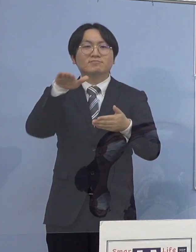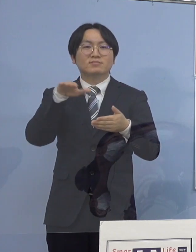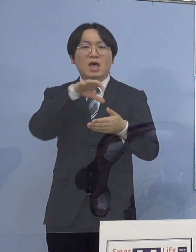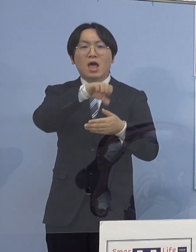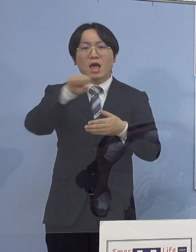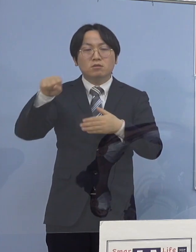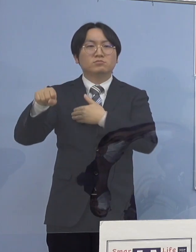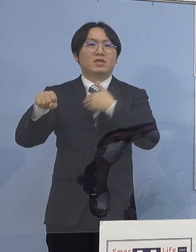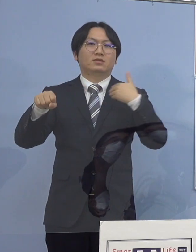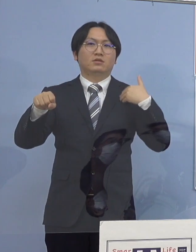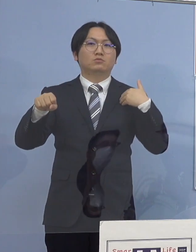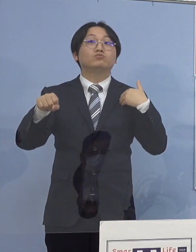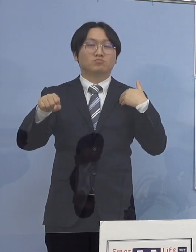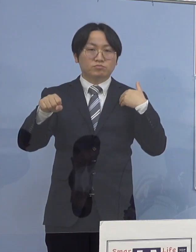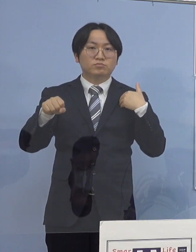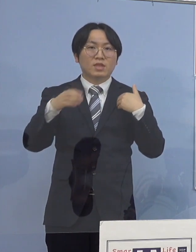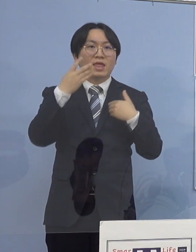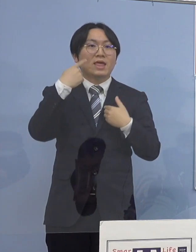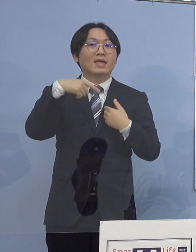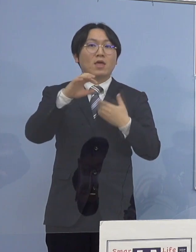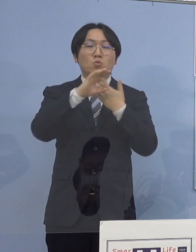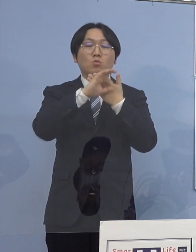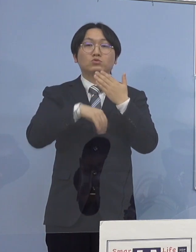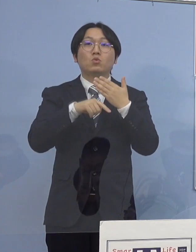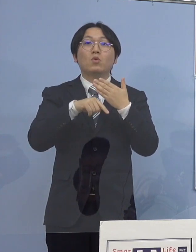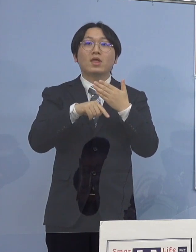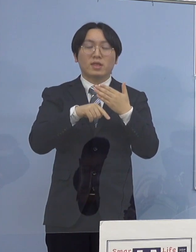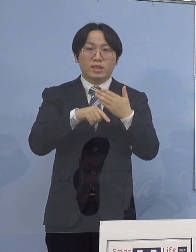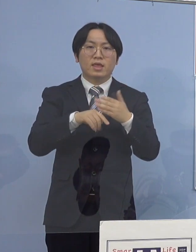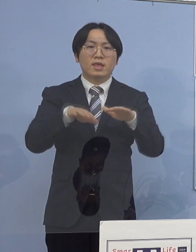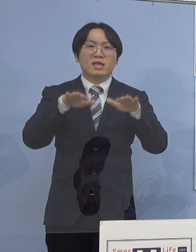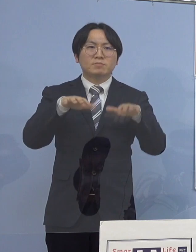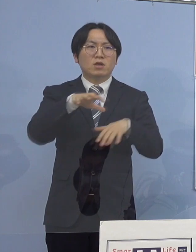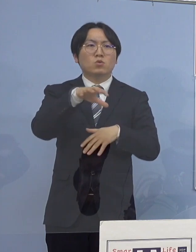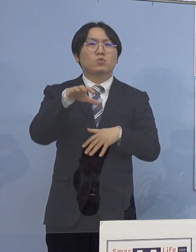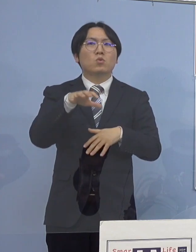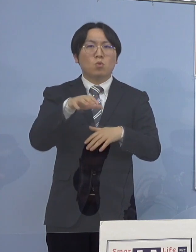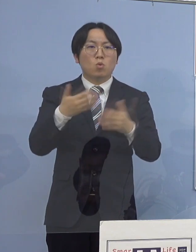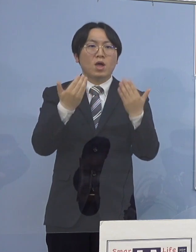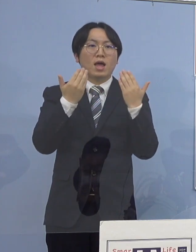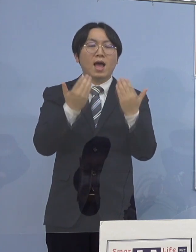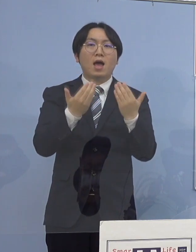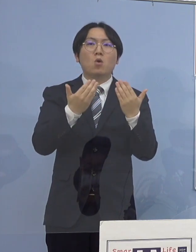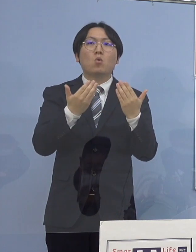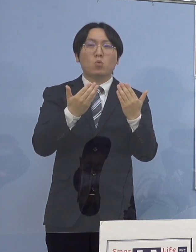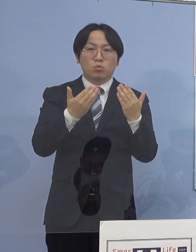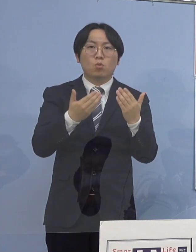県の条例に基づき現時点での 学校の名称、所在地の公表については